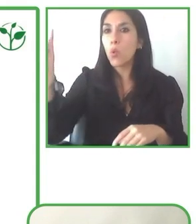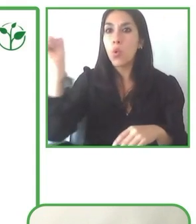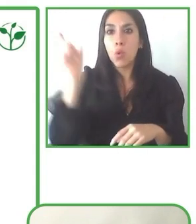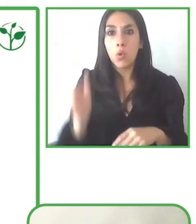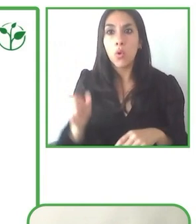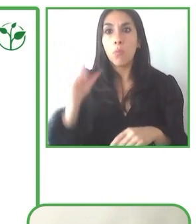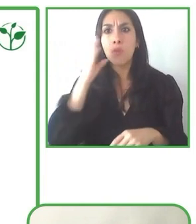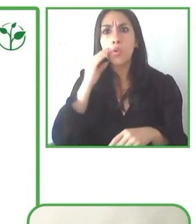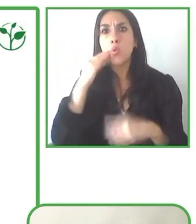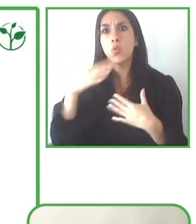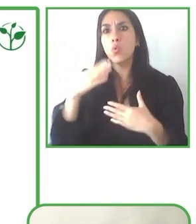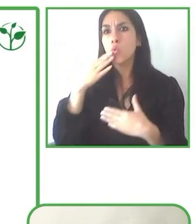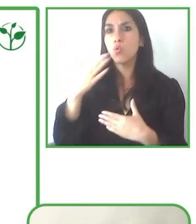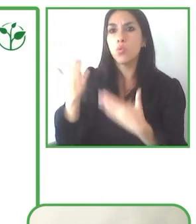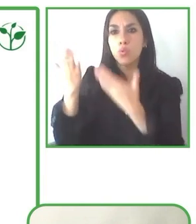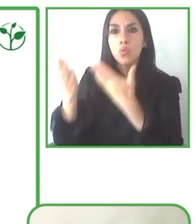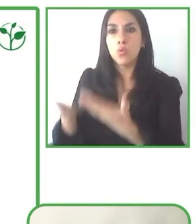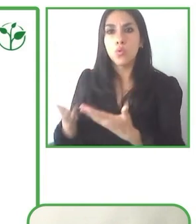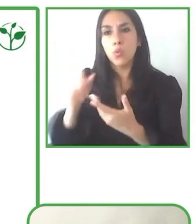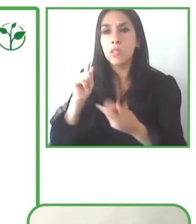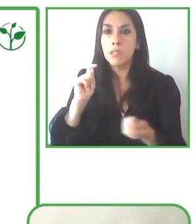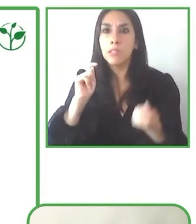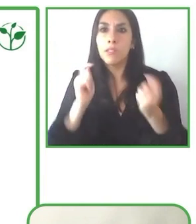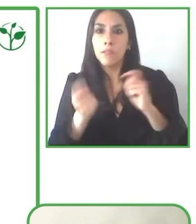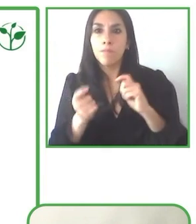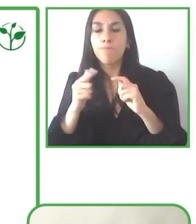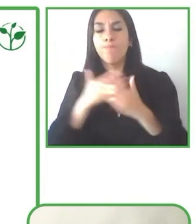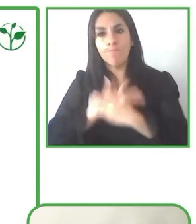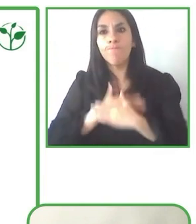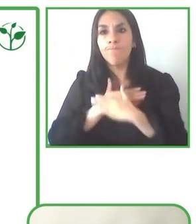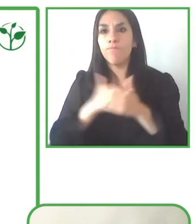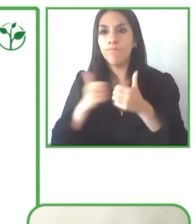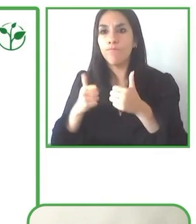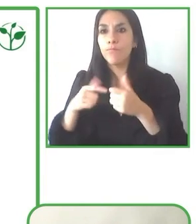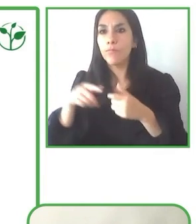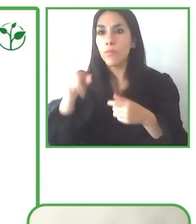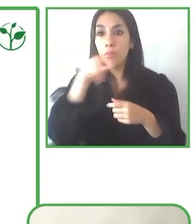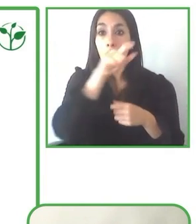no tan comunes y donde temen un poco, que los servicios no se adapten a sus